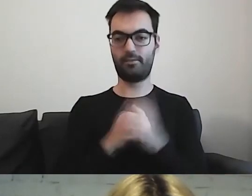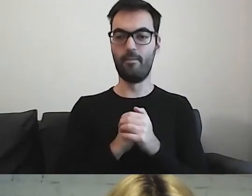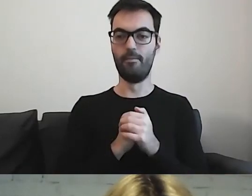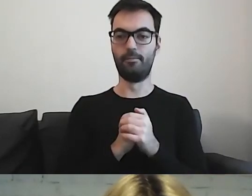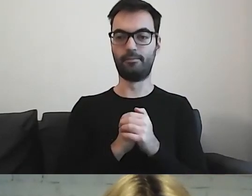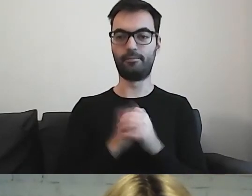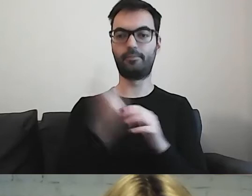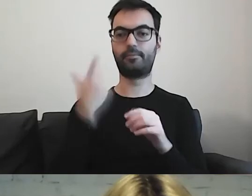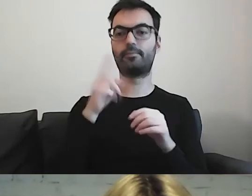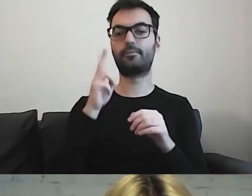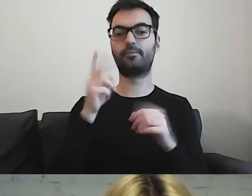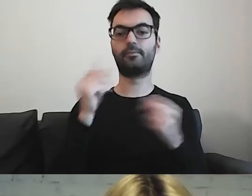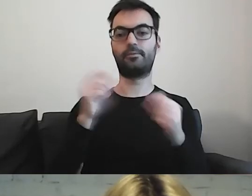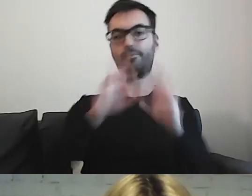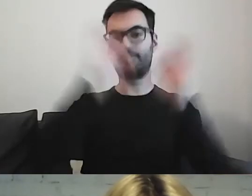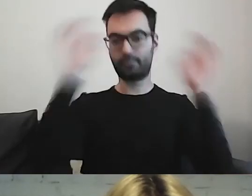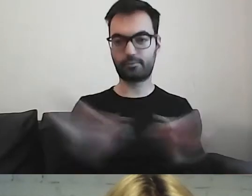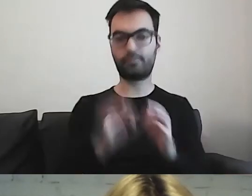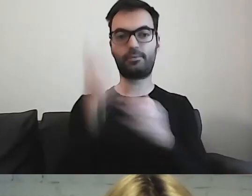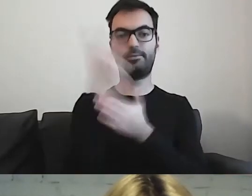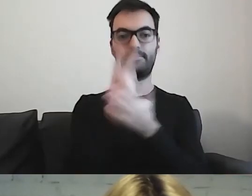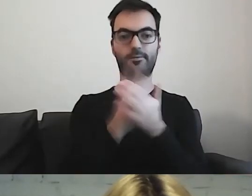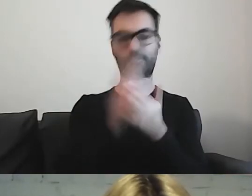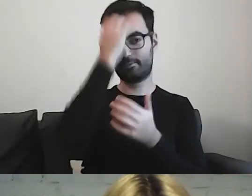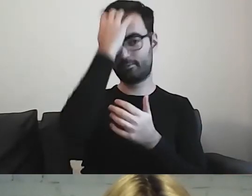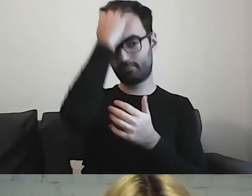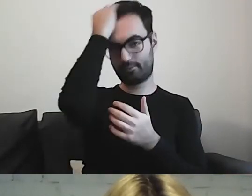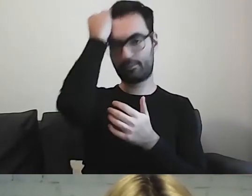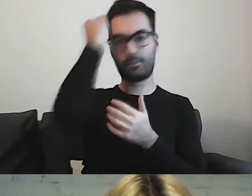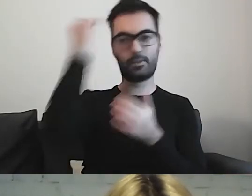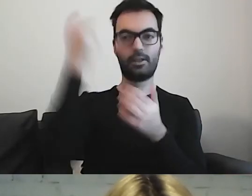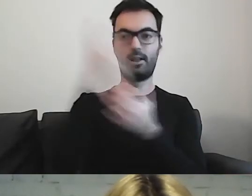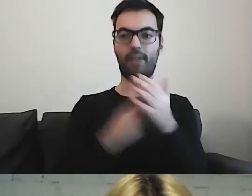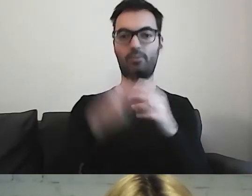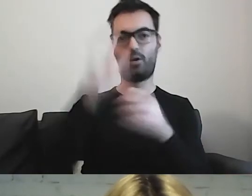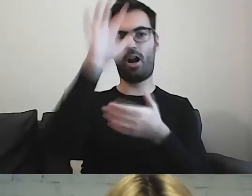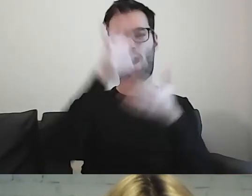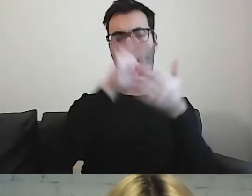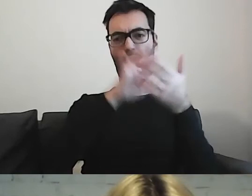Dla których przeczytanie tekstu bardzo długiego i złożonego